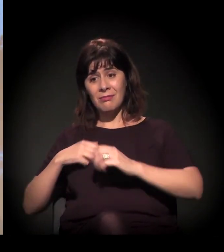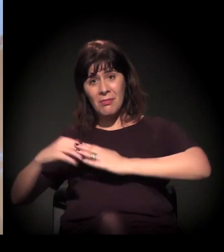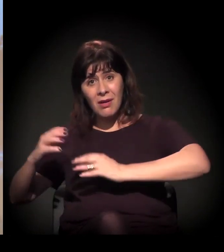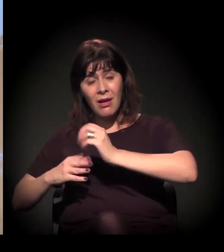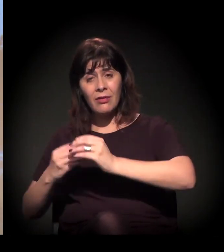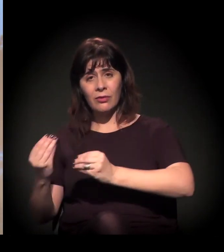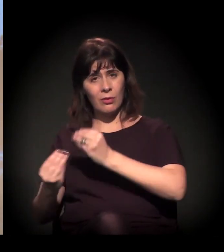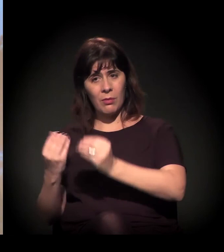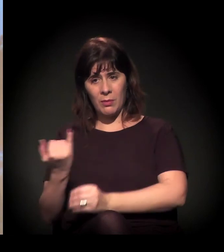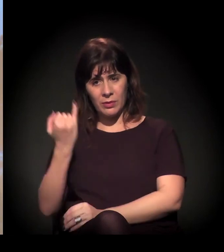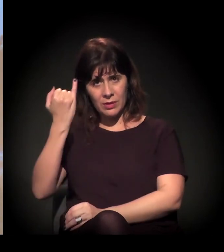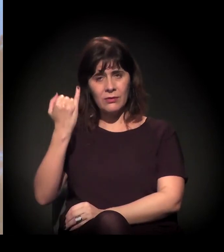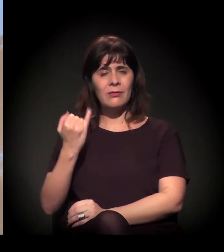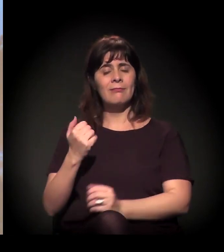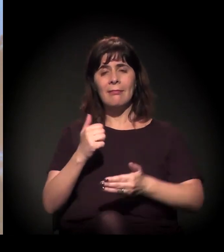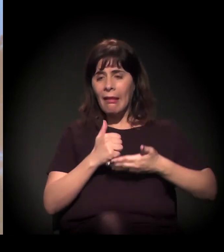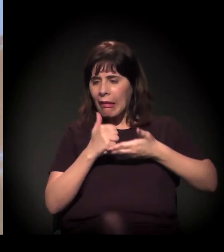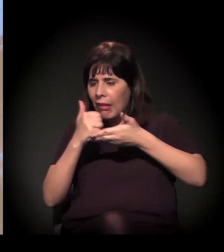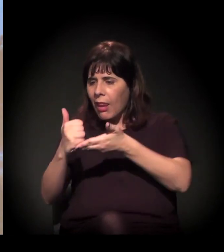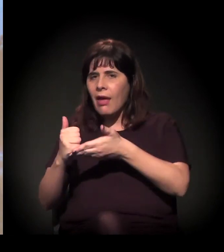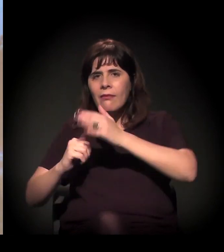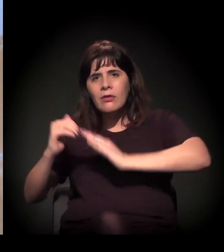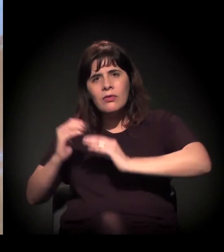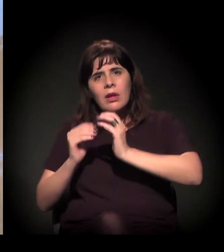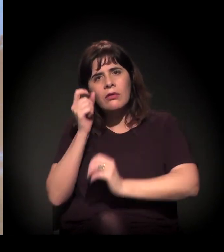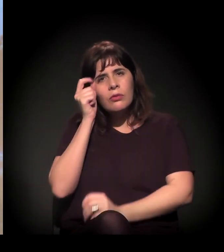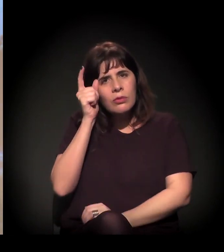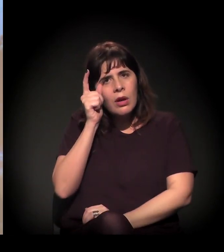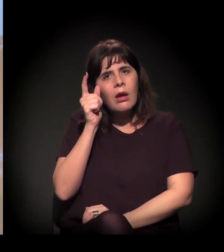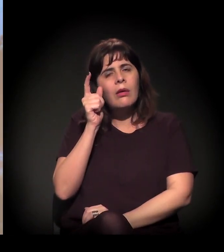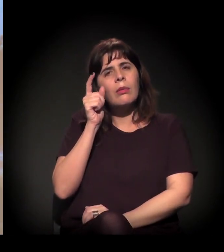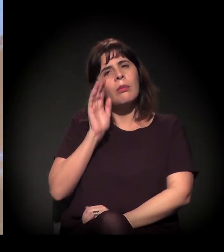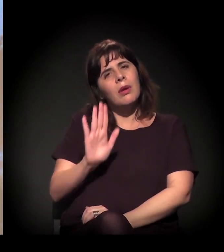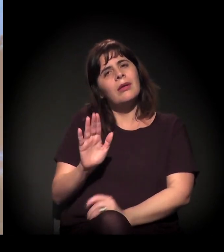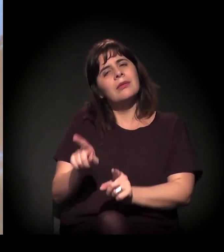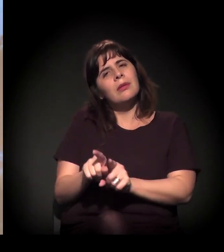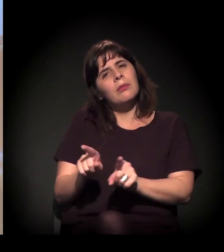a gente levava atividade cultural para lá, mas a gente levava as pessoas